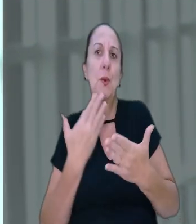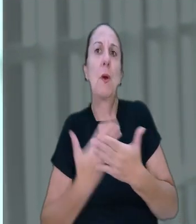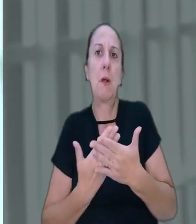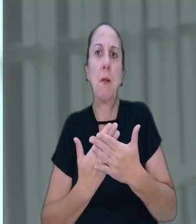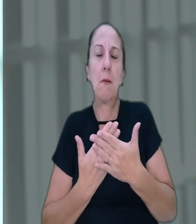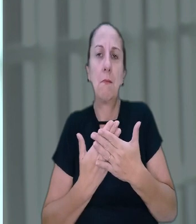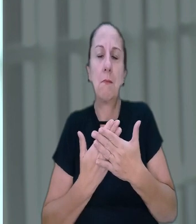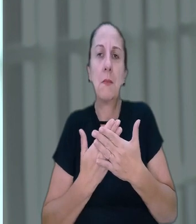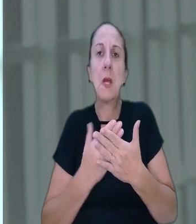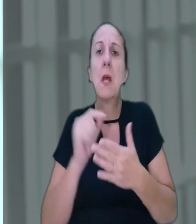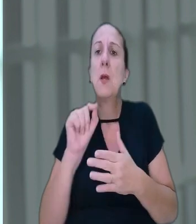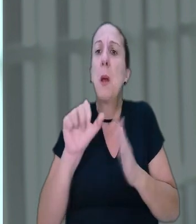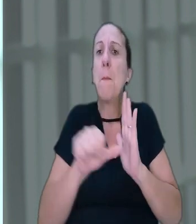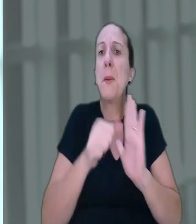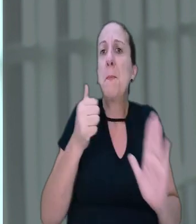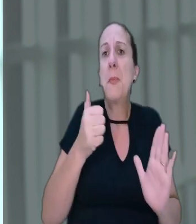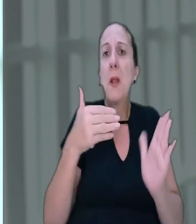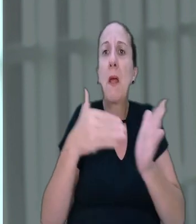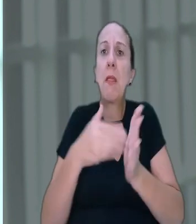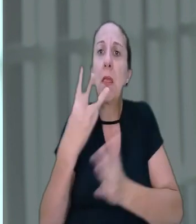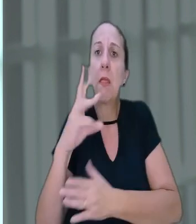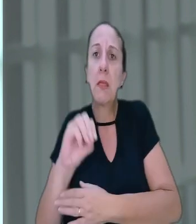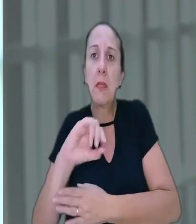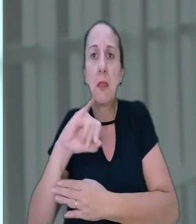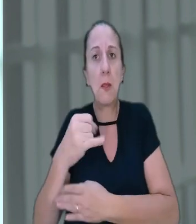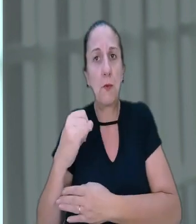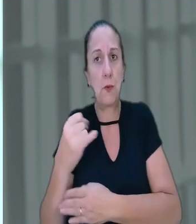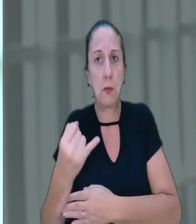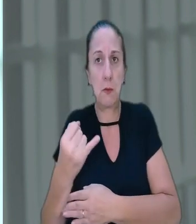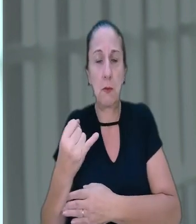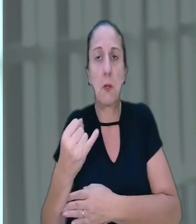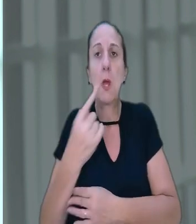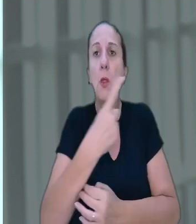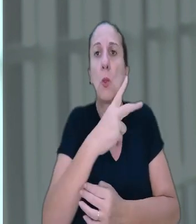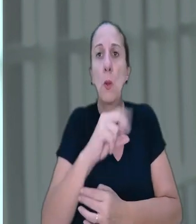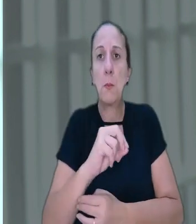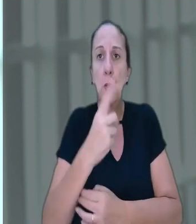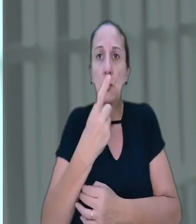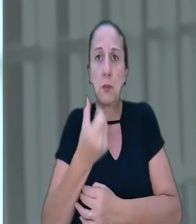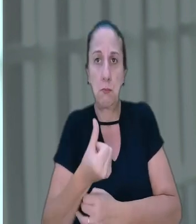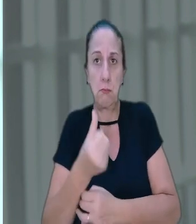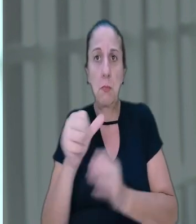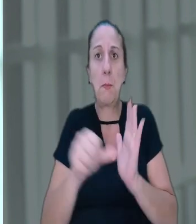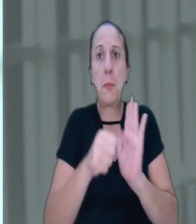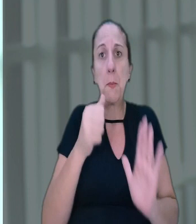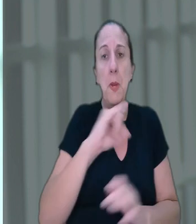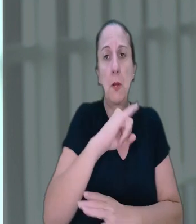municipal, ou seja, de 1º a 30 de janeiro. Alegou que em 2016, o dia 1º de janeiro,